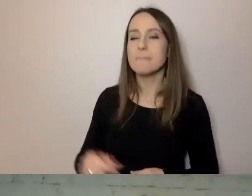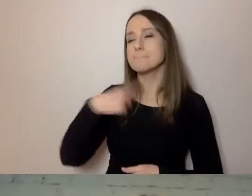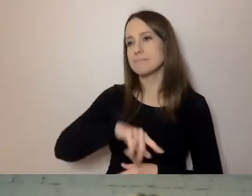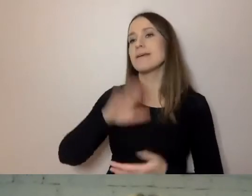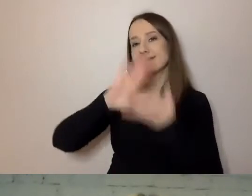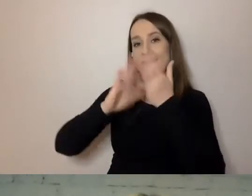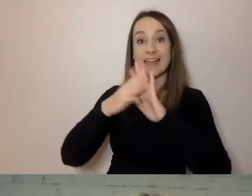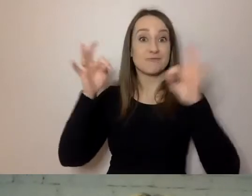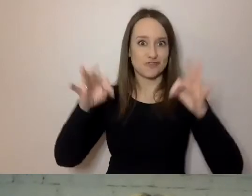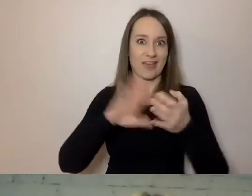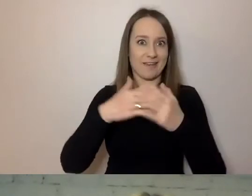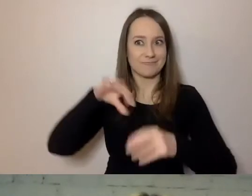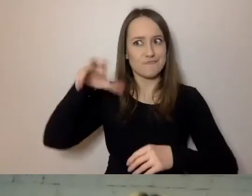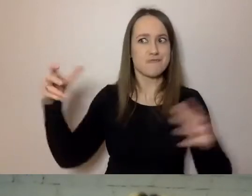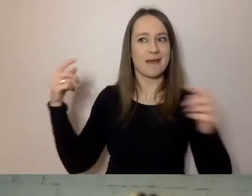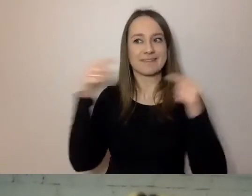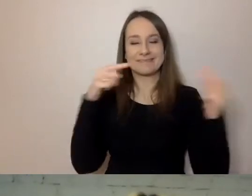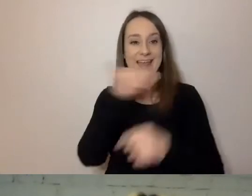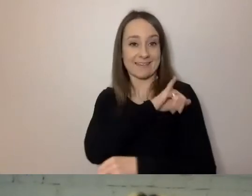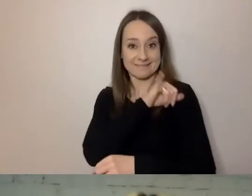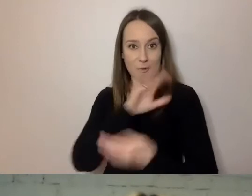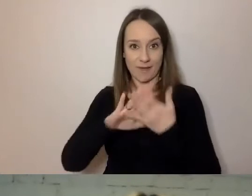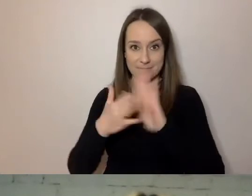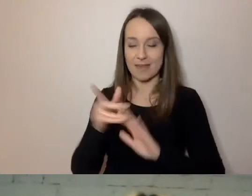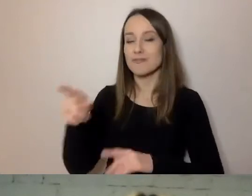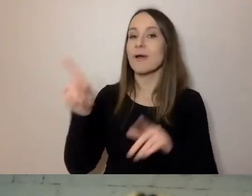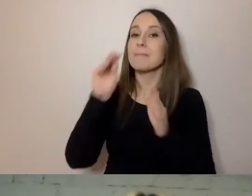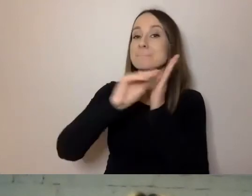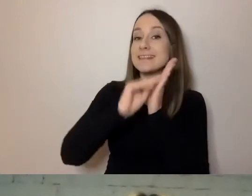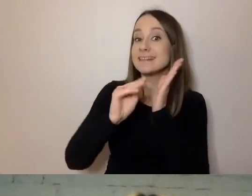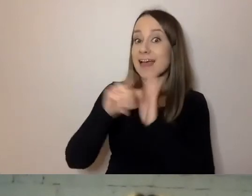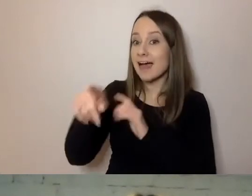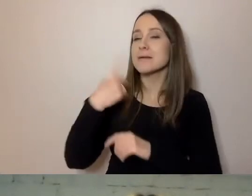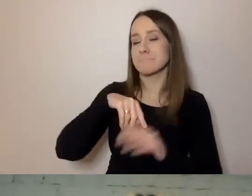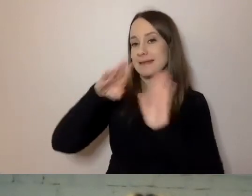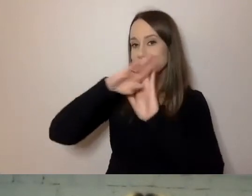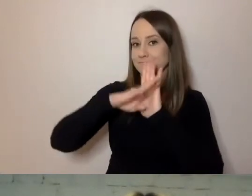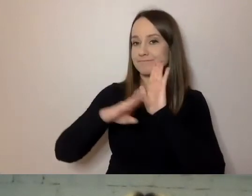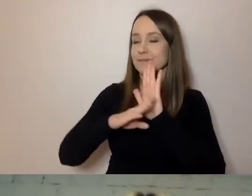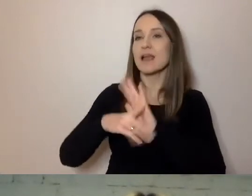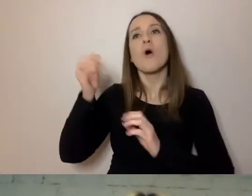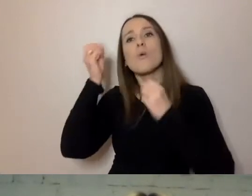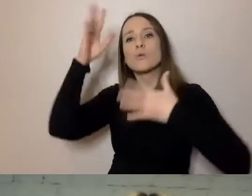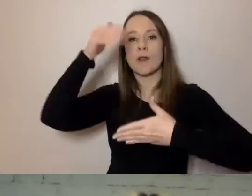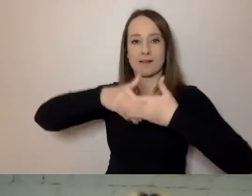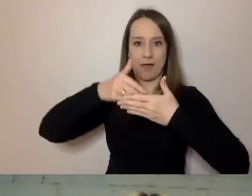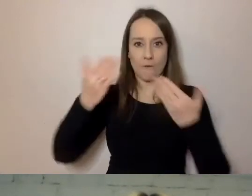Z reguły w pisanym języku zachowujemy zasady savoir vivre. Ale to nie znaczy,